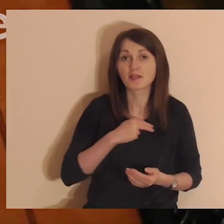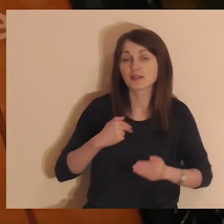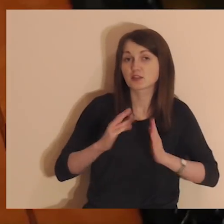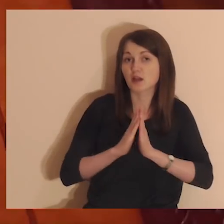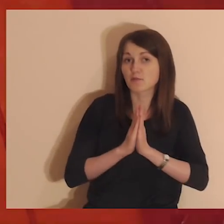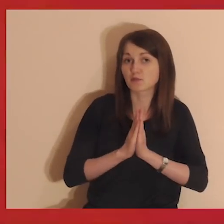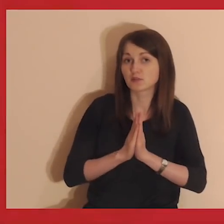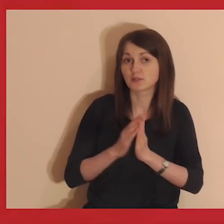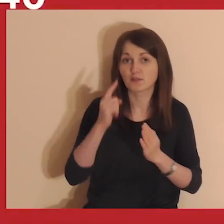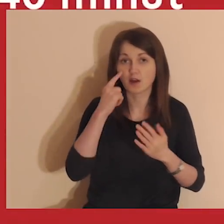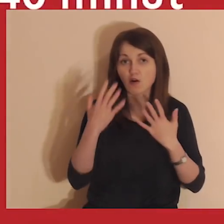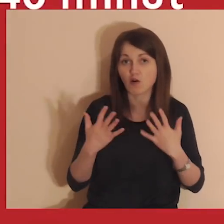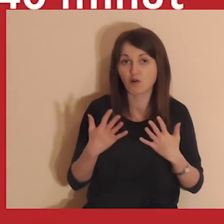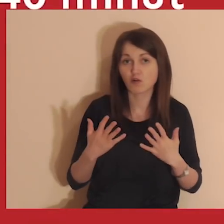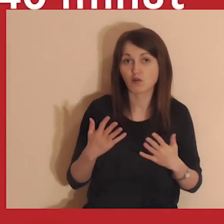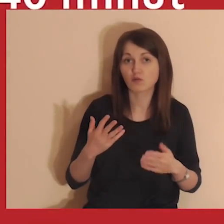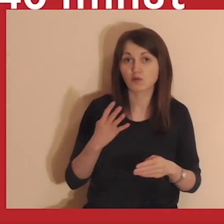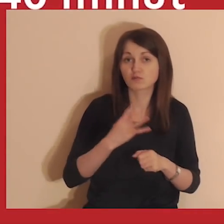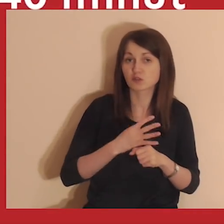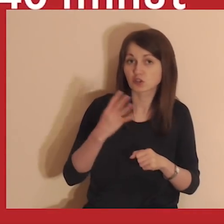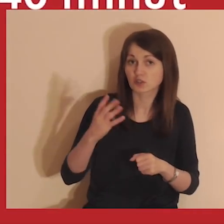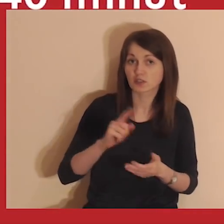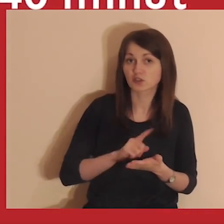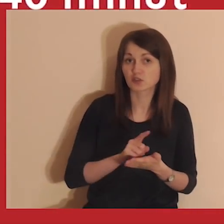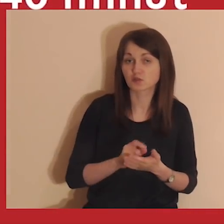Nasza medytacja potrwa około 40 minut.